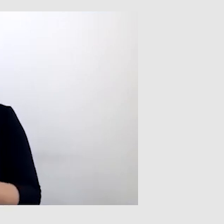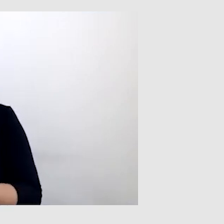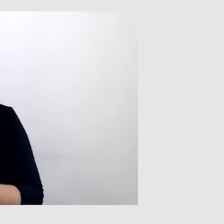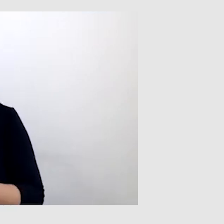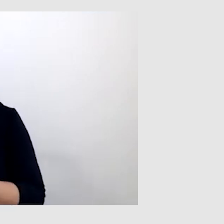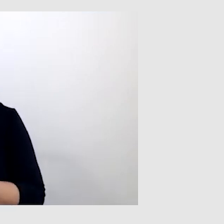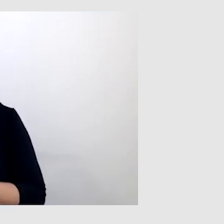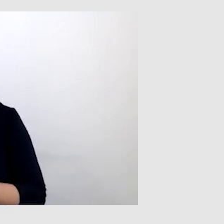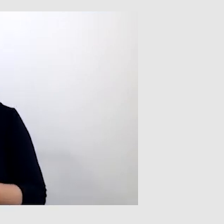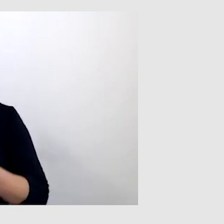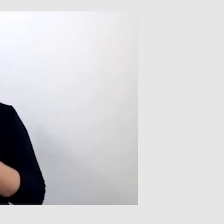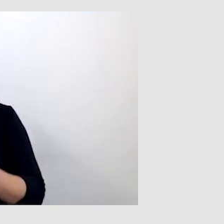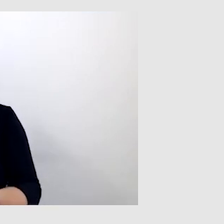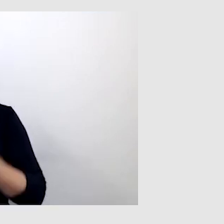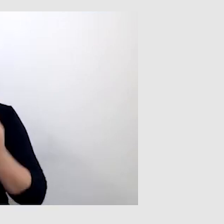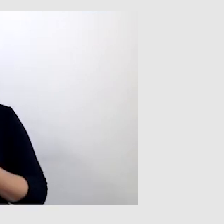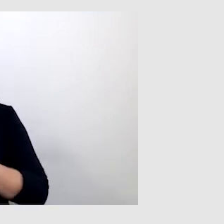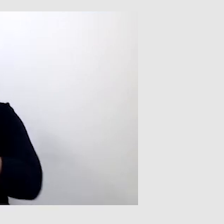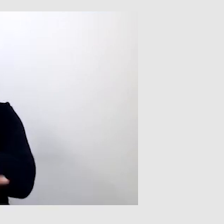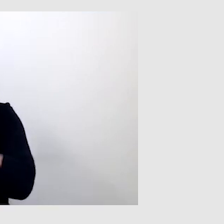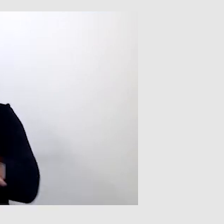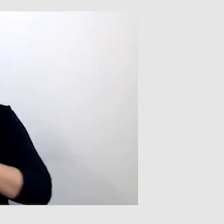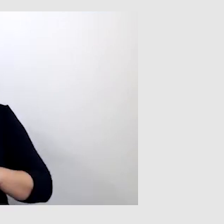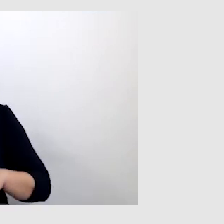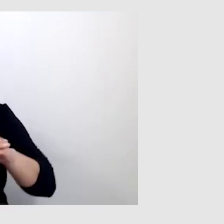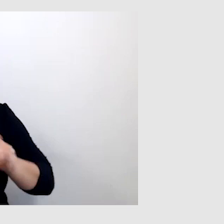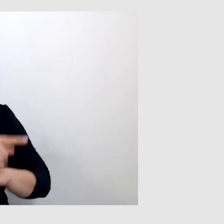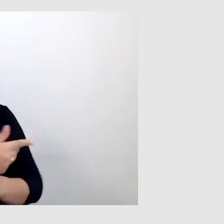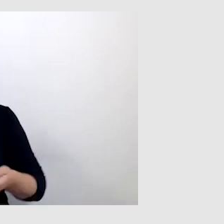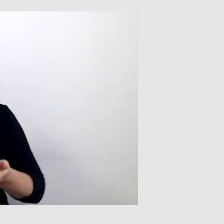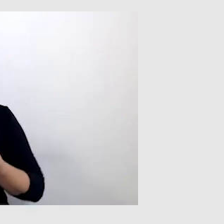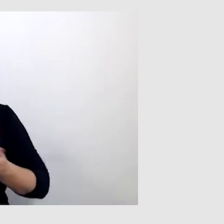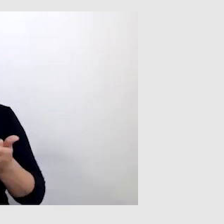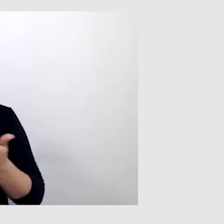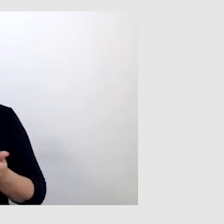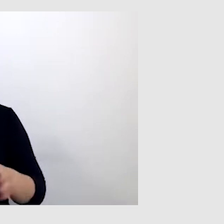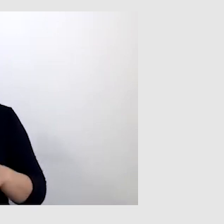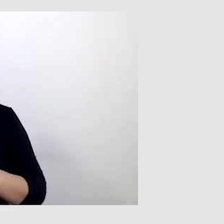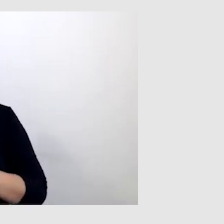W takiej sytuacji studenci, koledzy mi pomagali, pisząc na czacie wiadomości.